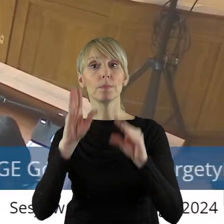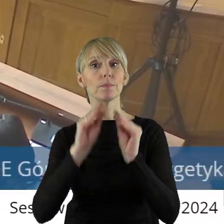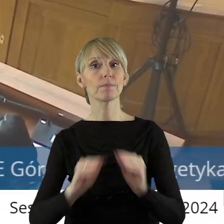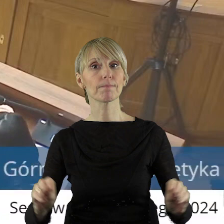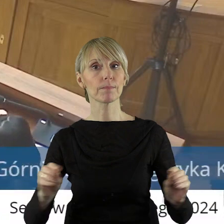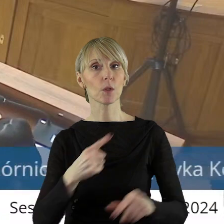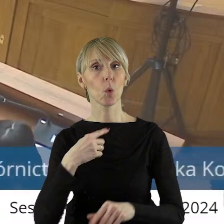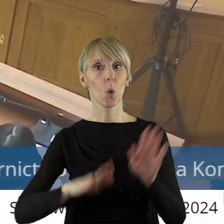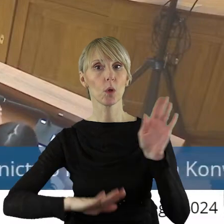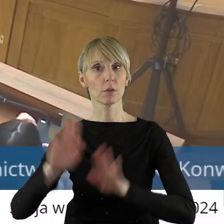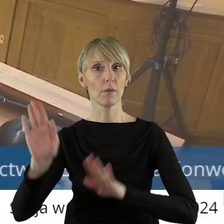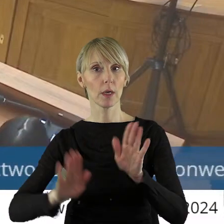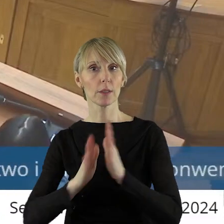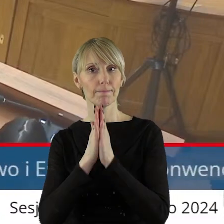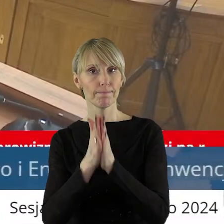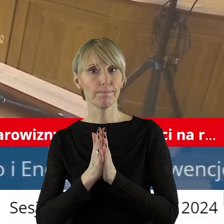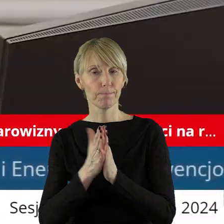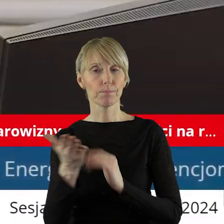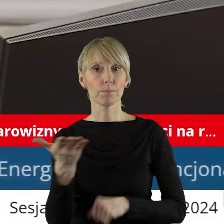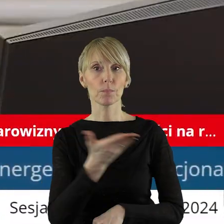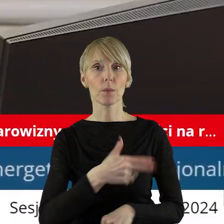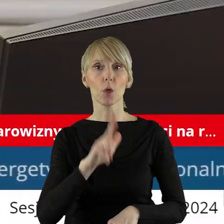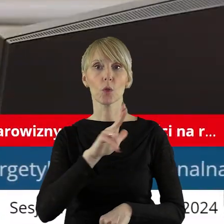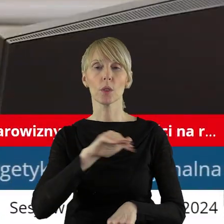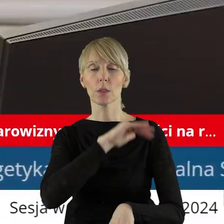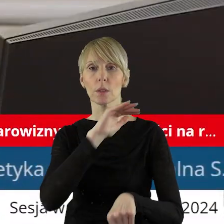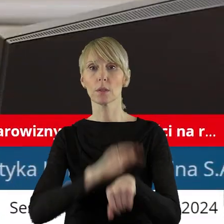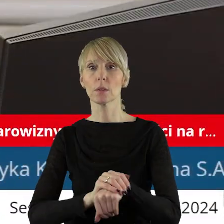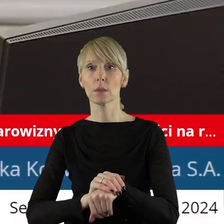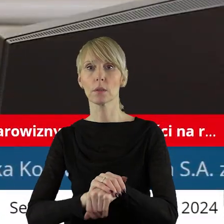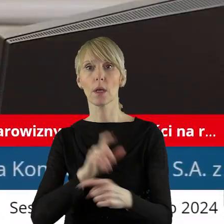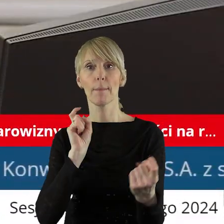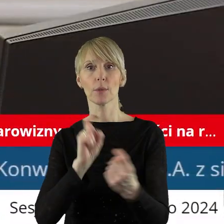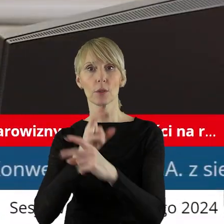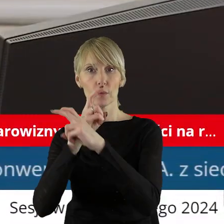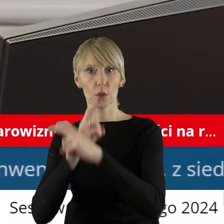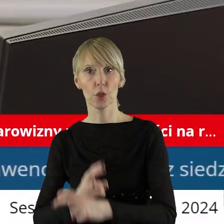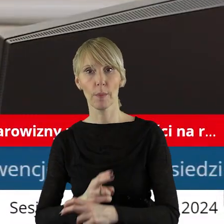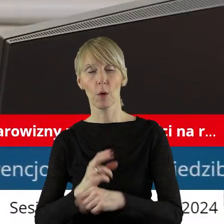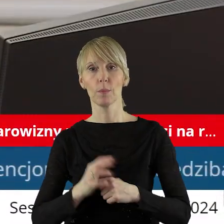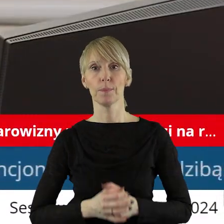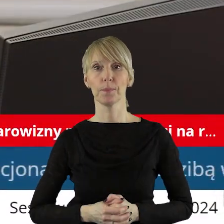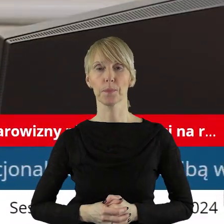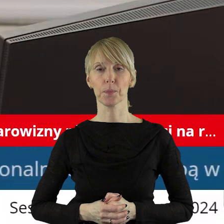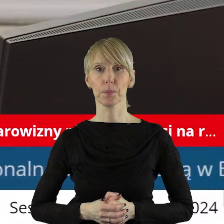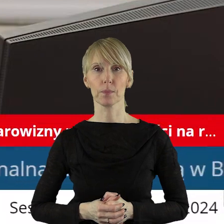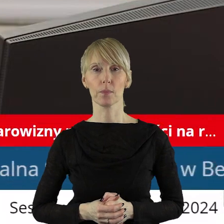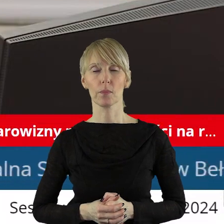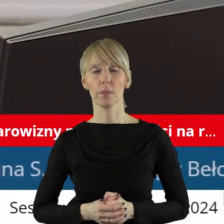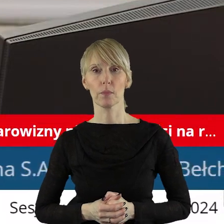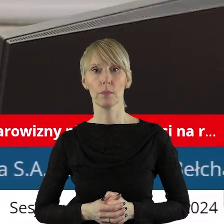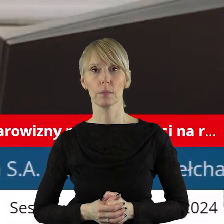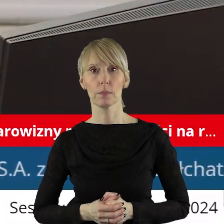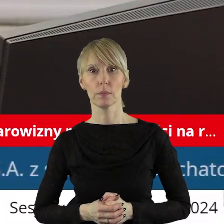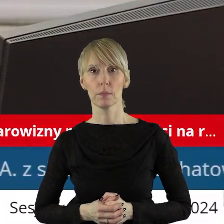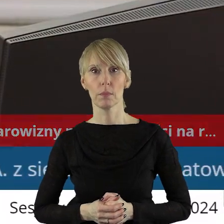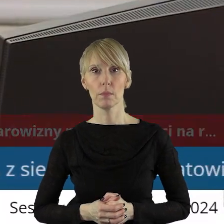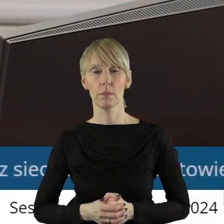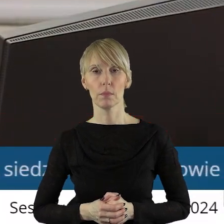Szanowni państwo radni zarządzam głosowanie. Kto z państwa radnych jest za podjęciem uchwały? Kto jest przeciw, kto się wstrzymał?